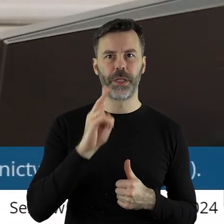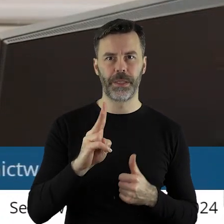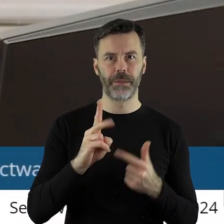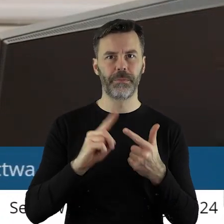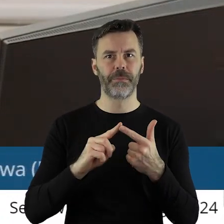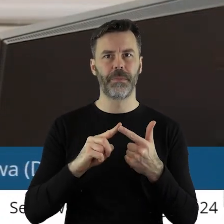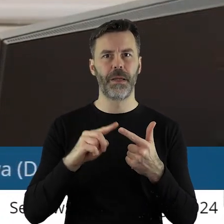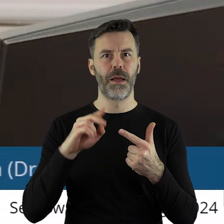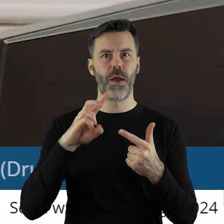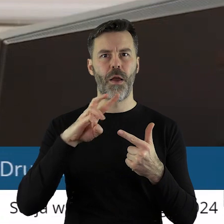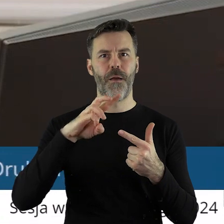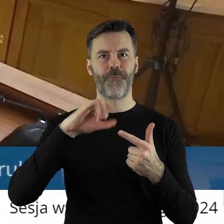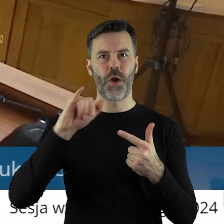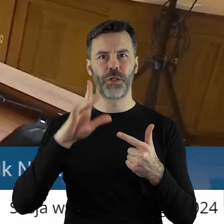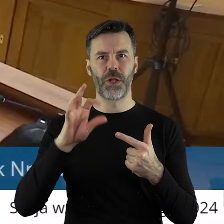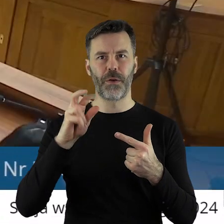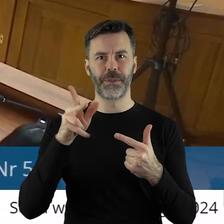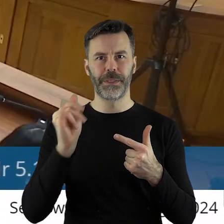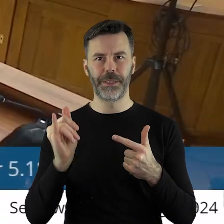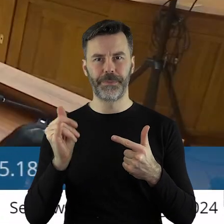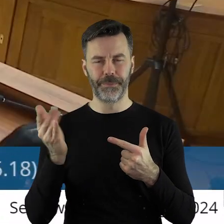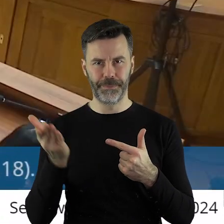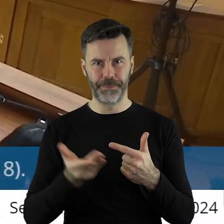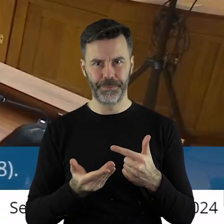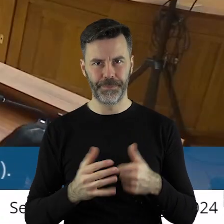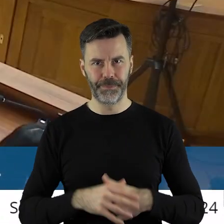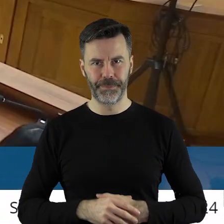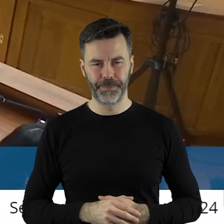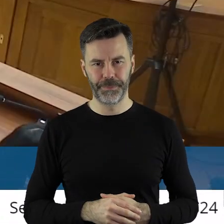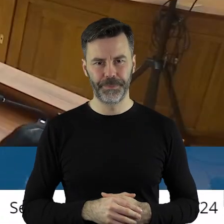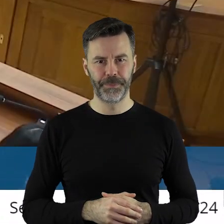później pan radny Waldemar Wojciechowski.